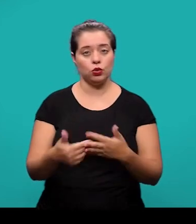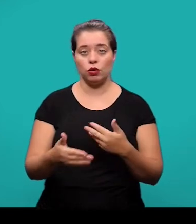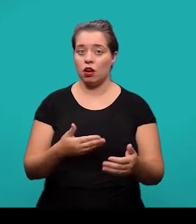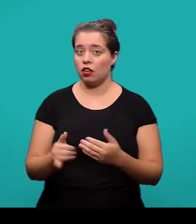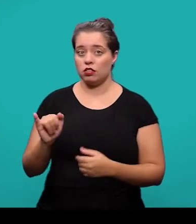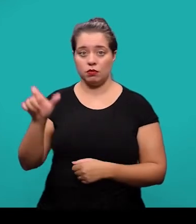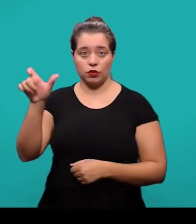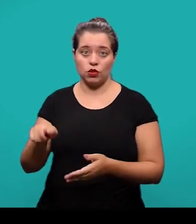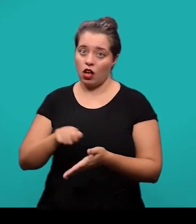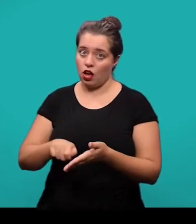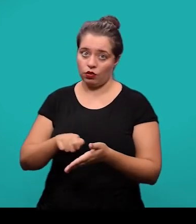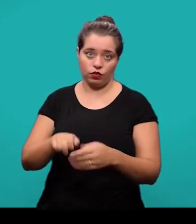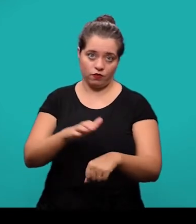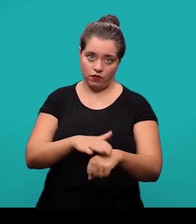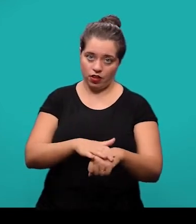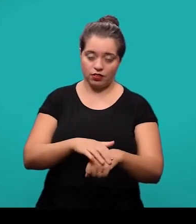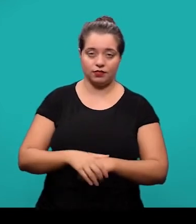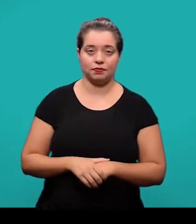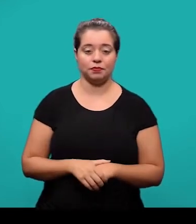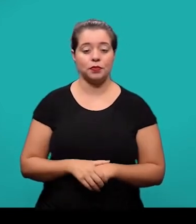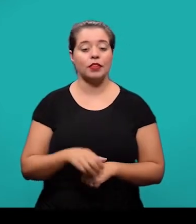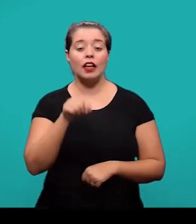Nesses casos em que foi uma produção do próprio autor